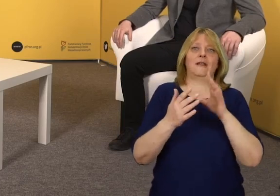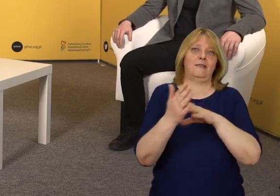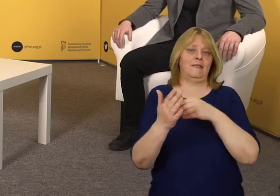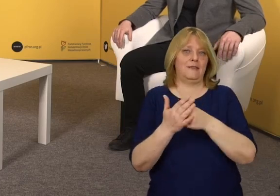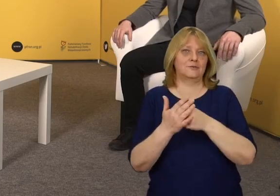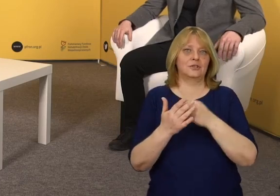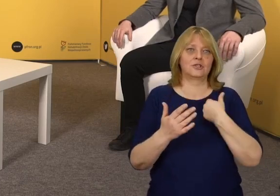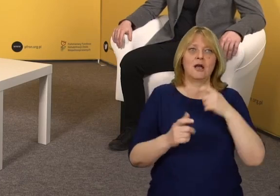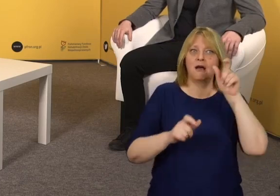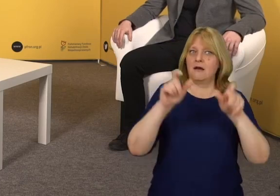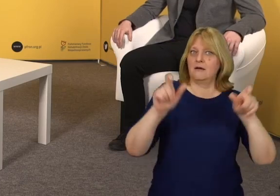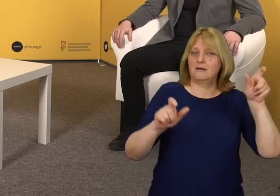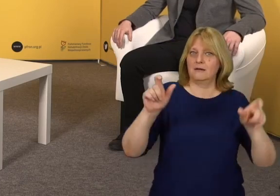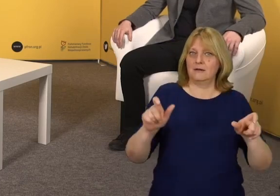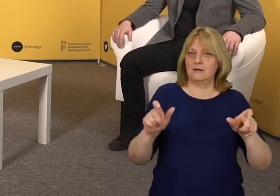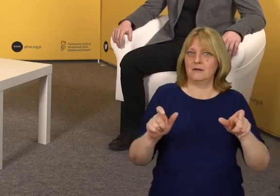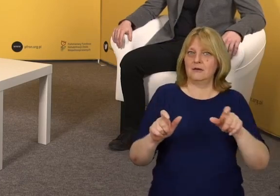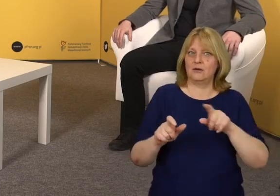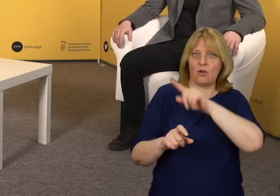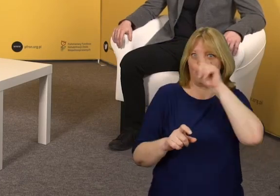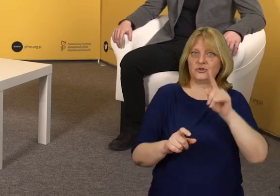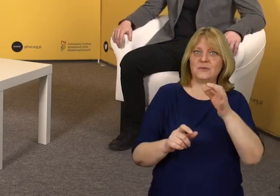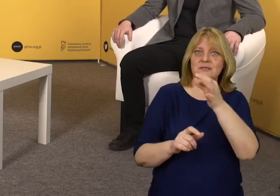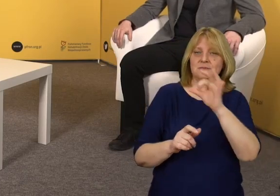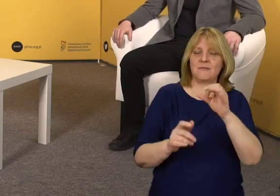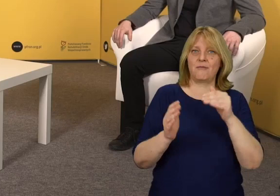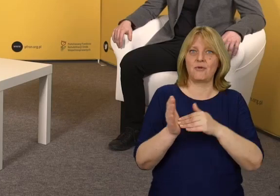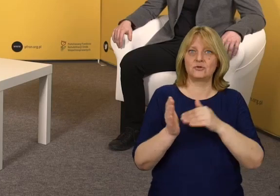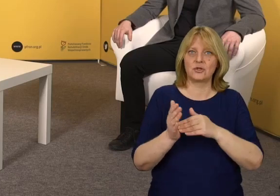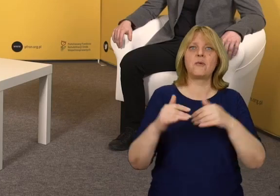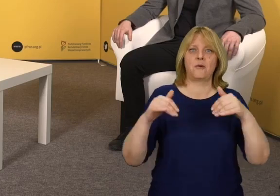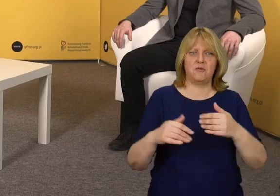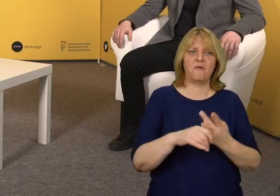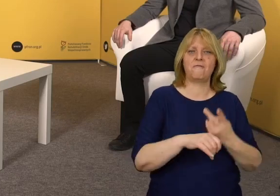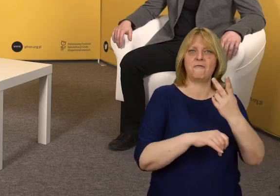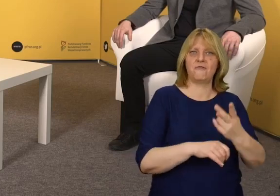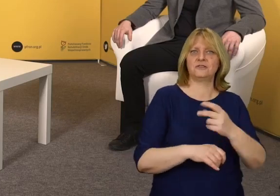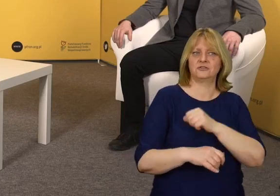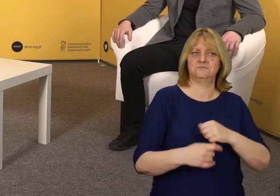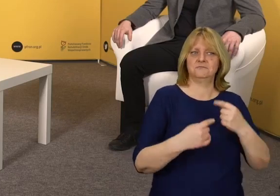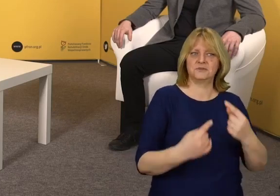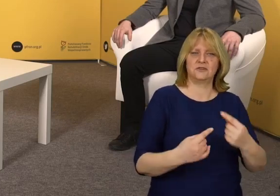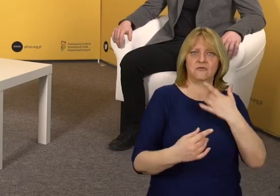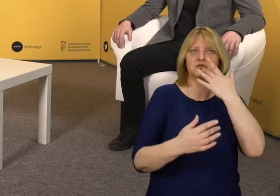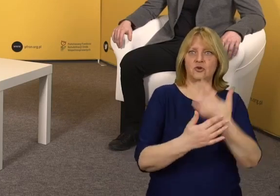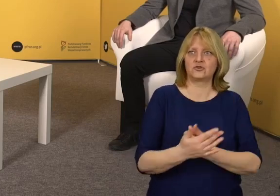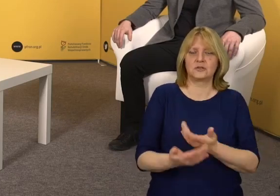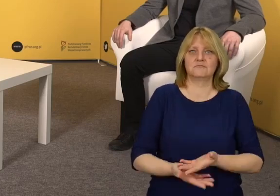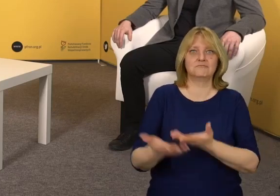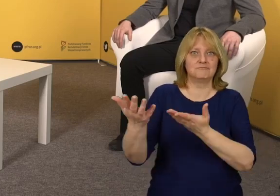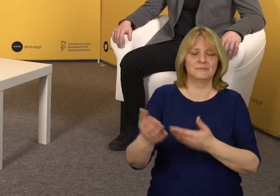osoby o szczególnych potrzebach mogą gdzieś wejść, dostać się lub z czegoś skorzystać.